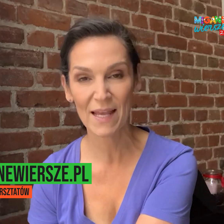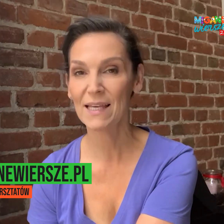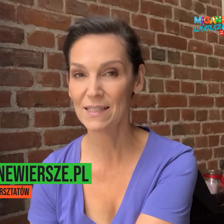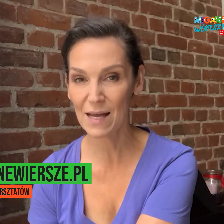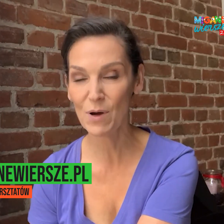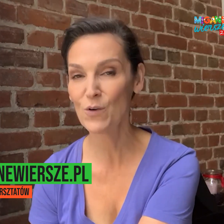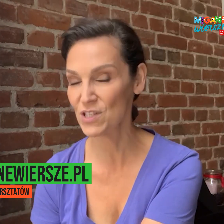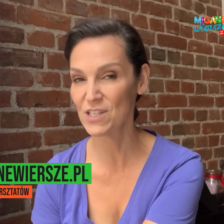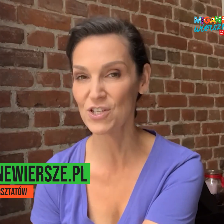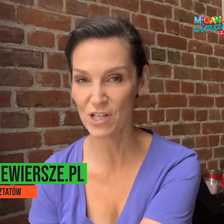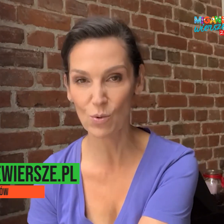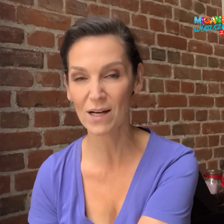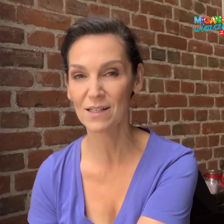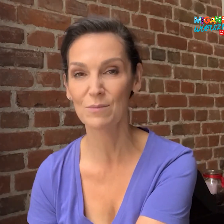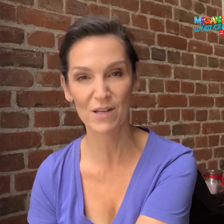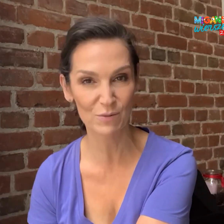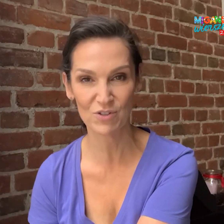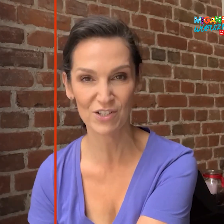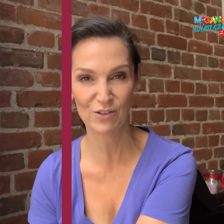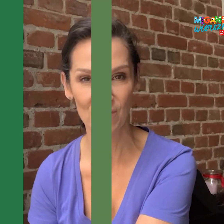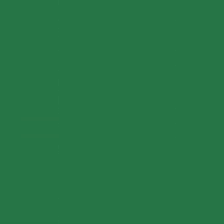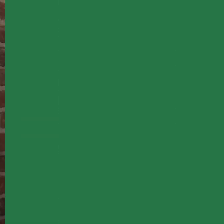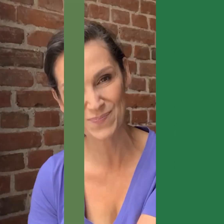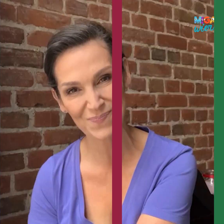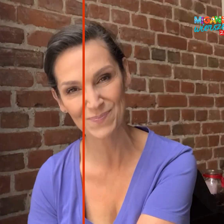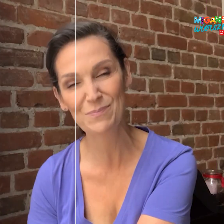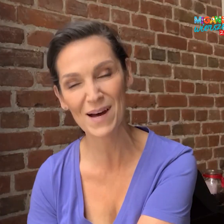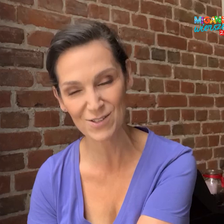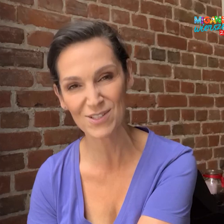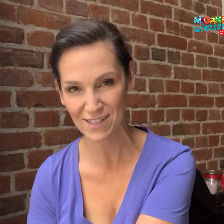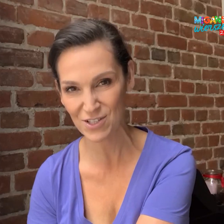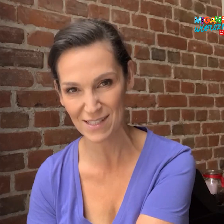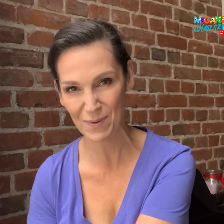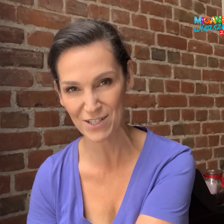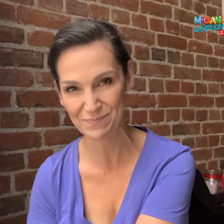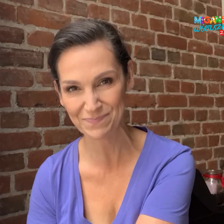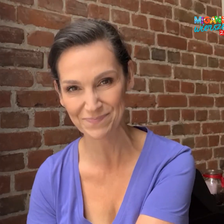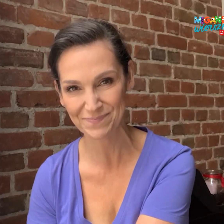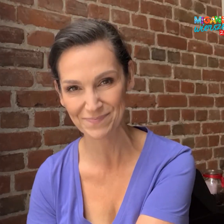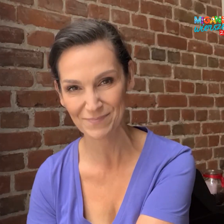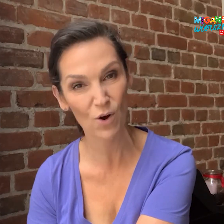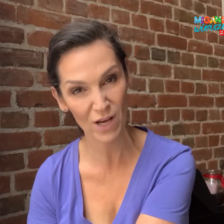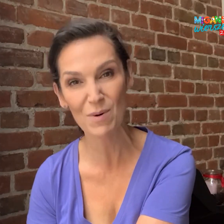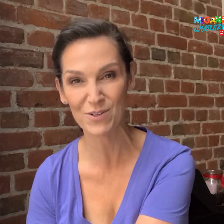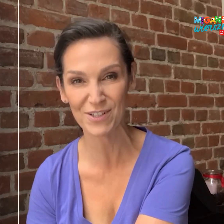i tam o wszystkich szczegółach będzie można się dowiedzieć. Bardzo serdecznie zapraszam. Olga Bończyk